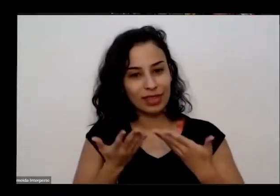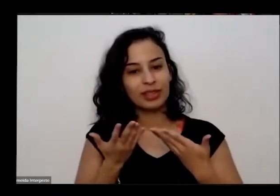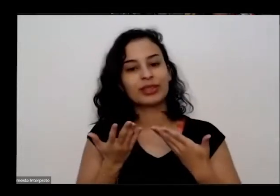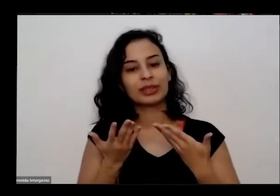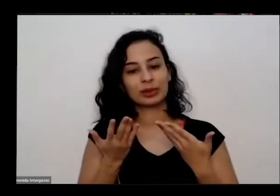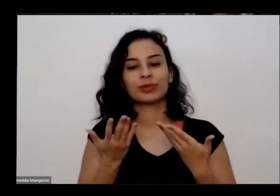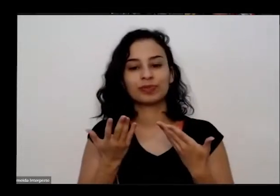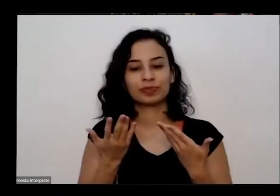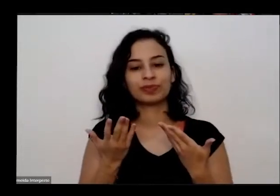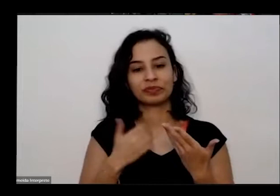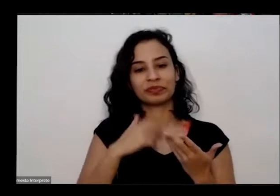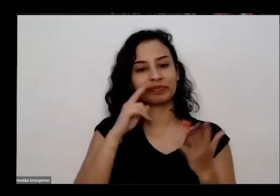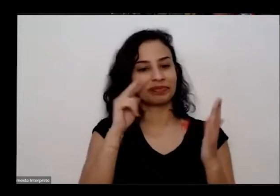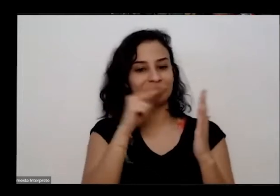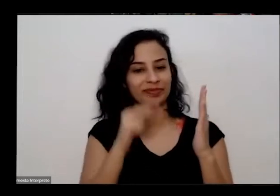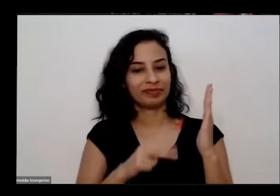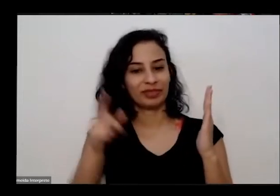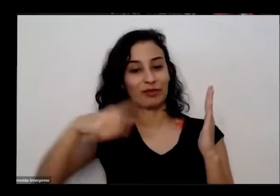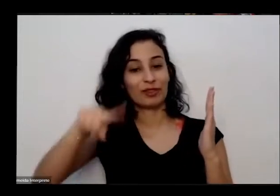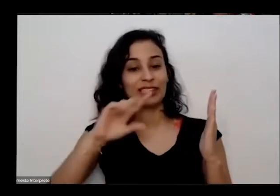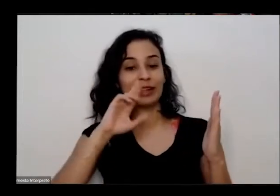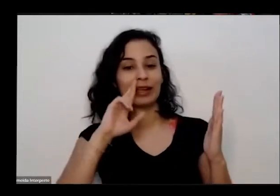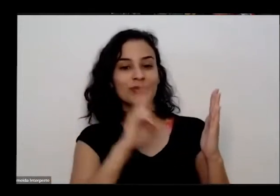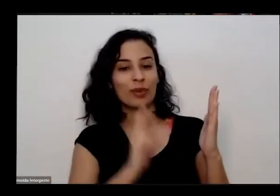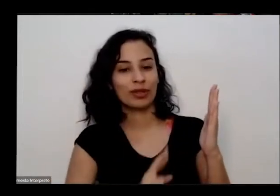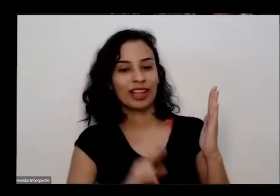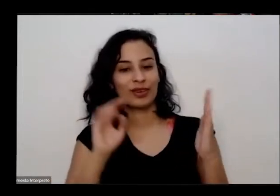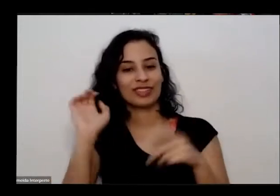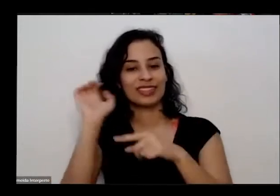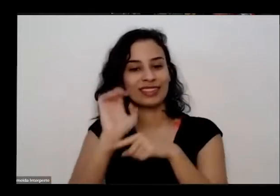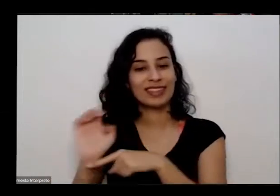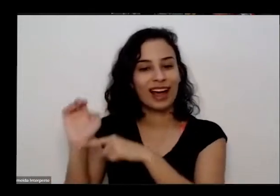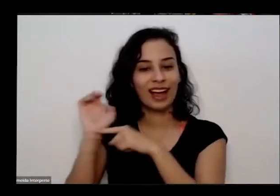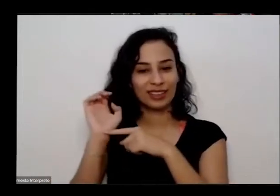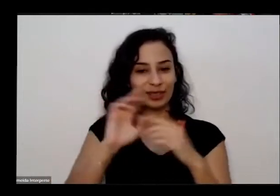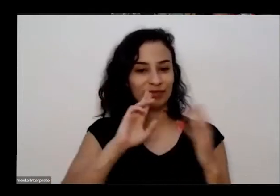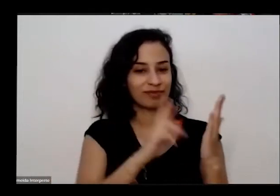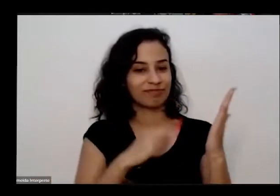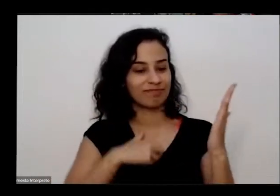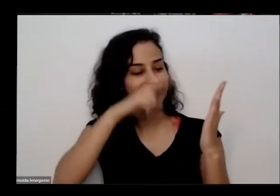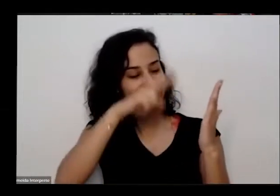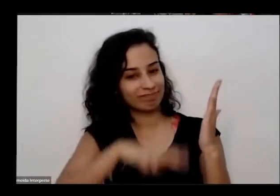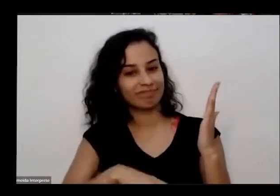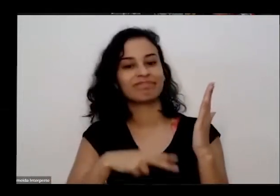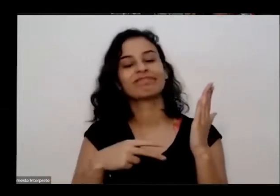do formulário então trazer um pouco para vocês né Essa dimensão de pessoas que estão participando